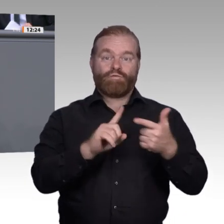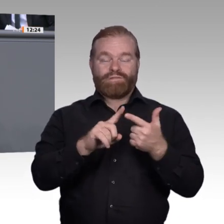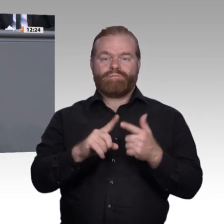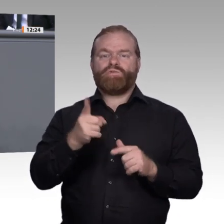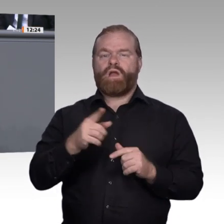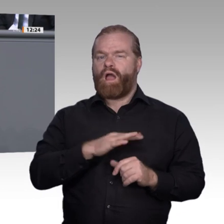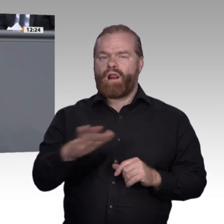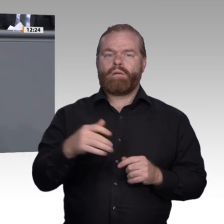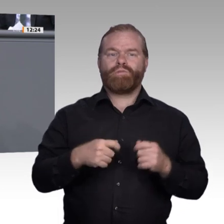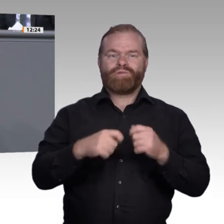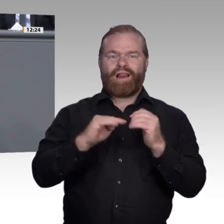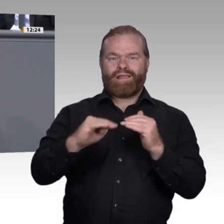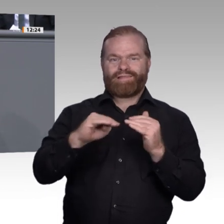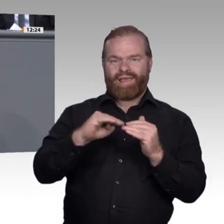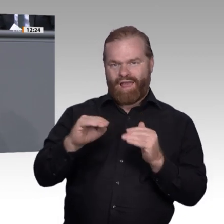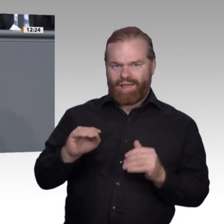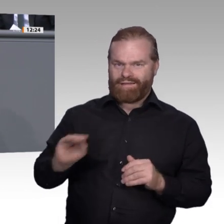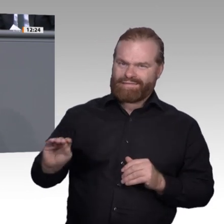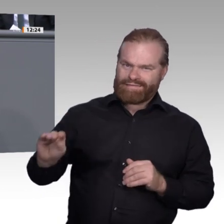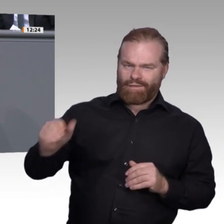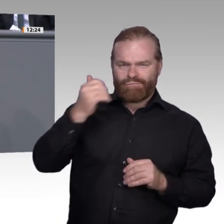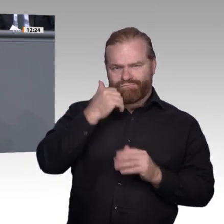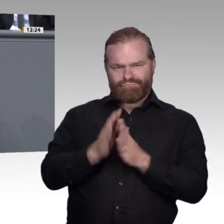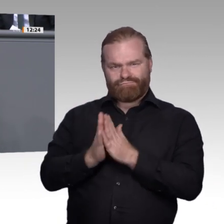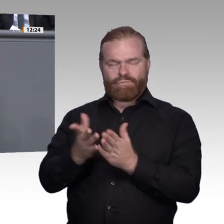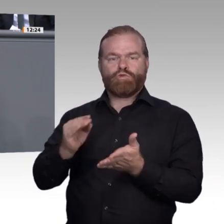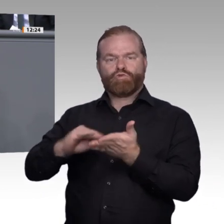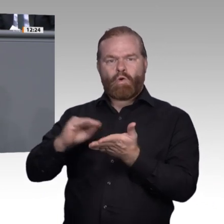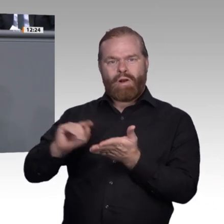und der Jugendberufsagenturen. In einigen Bundesländern ist das bereits der Fall.